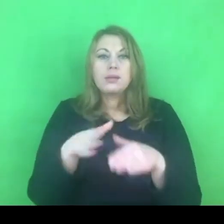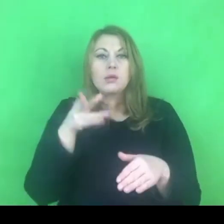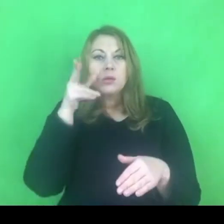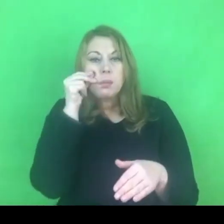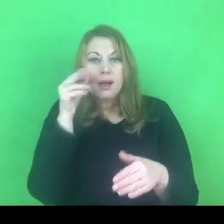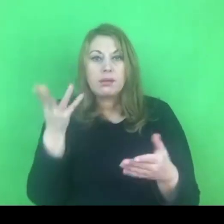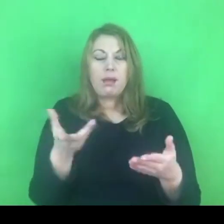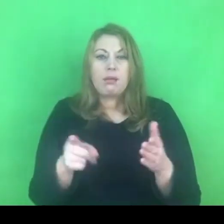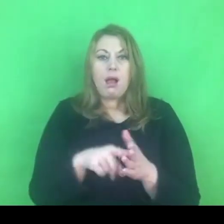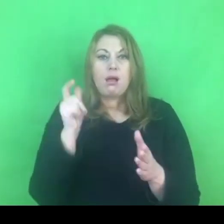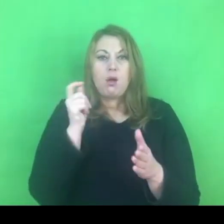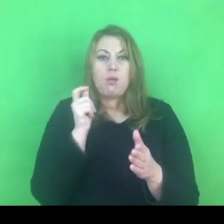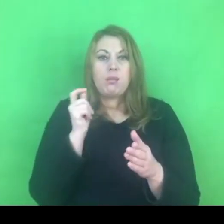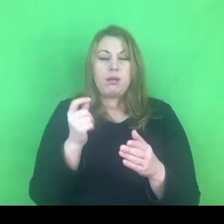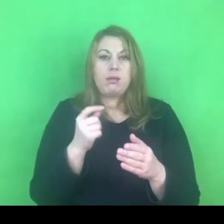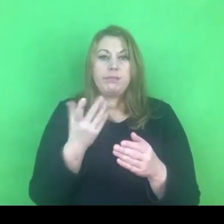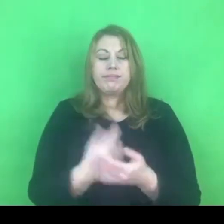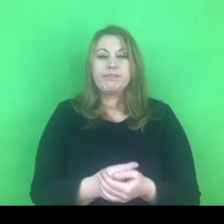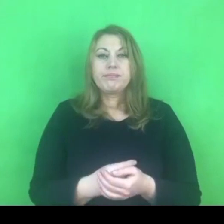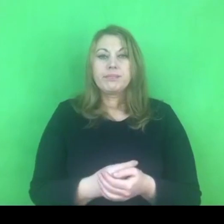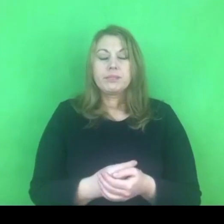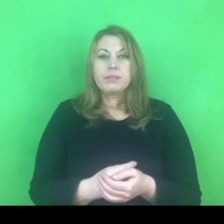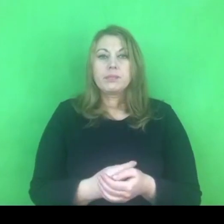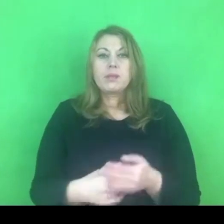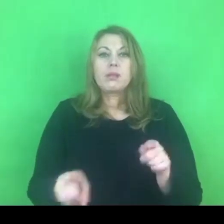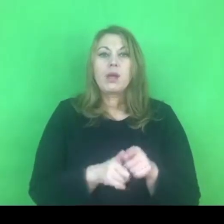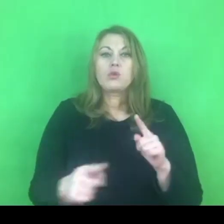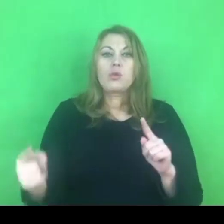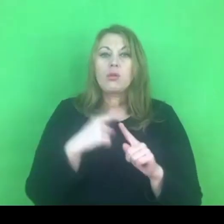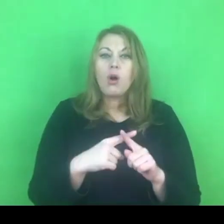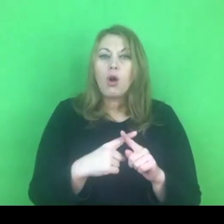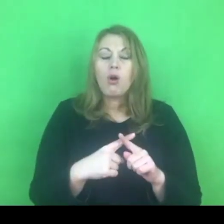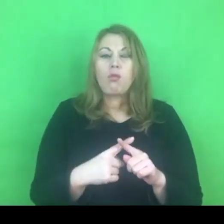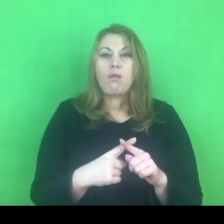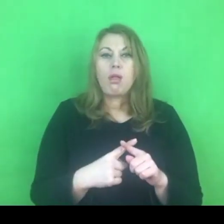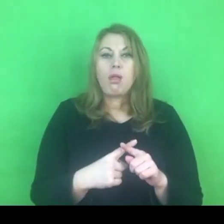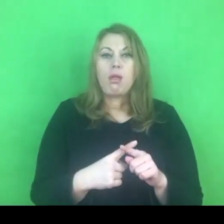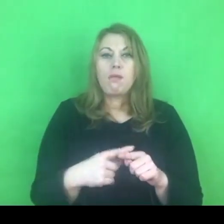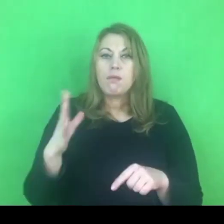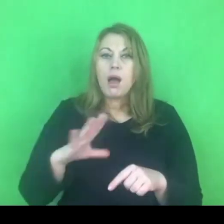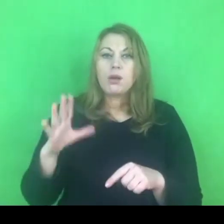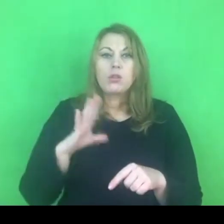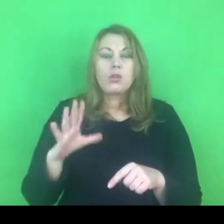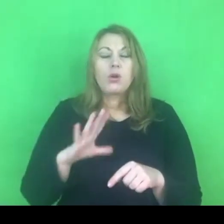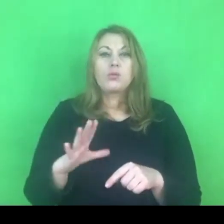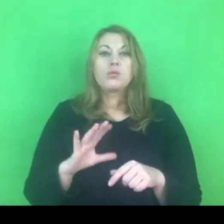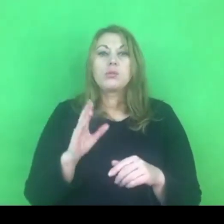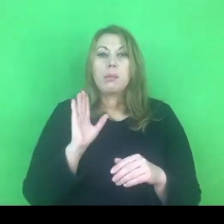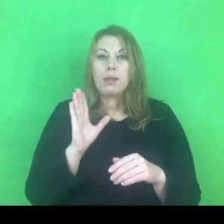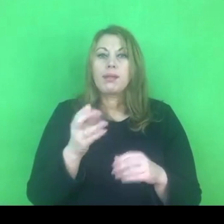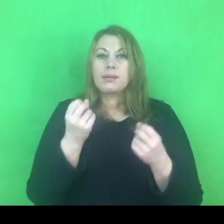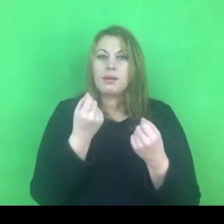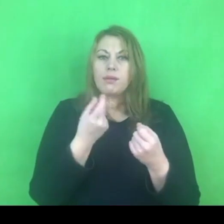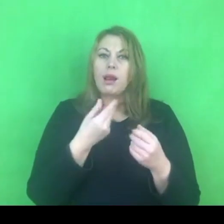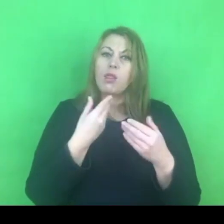Jeżeli chodzi o dodatkowe korzyście, to przepis, który za chwilę postaram się Państwu omówić,